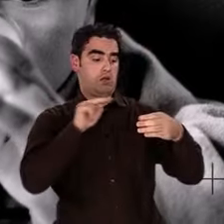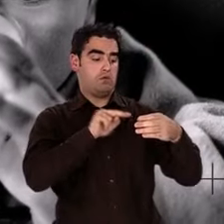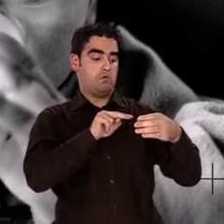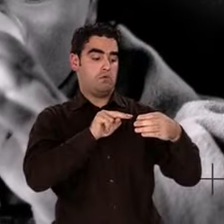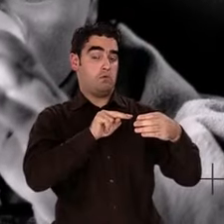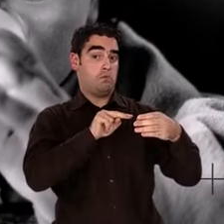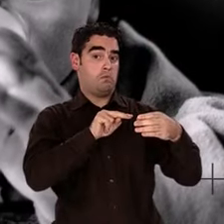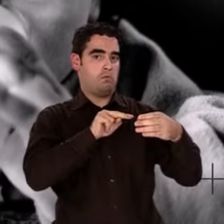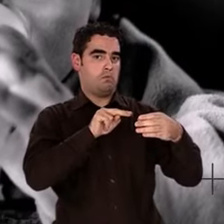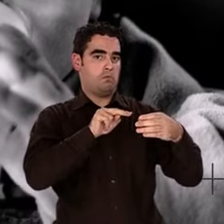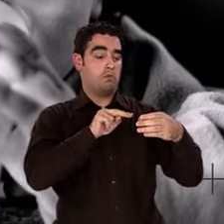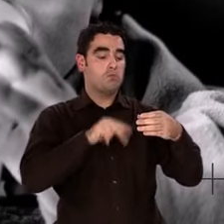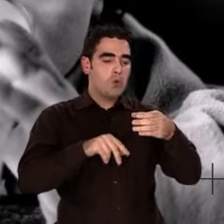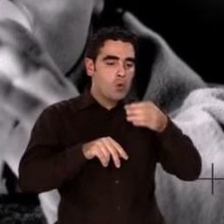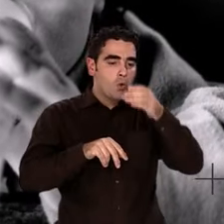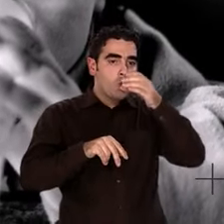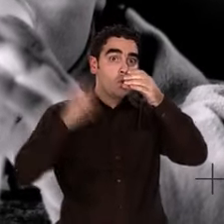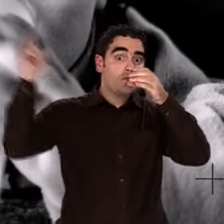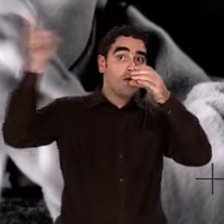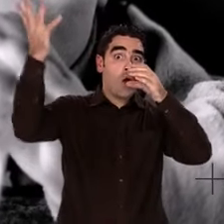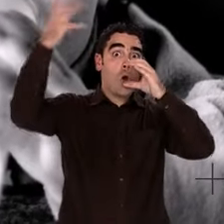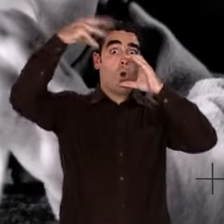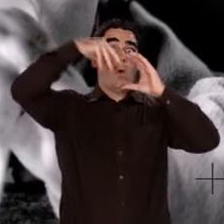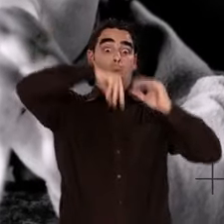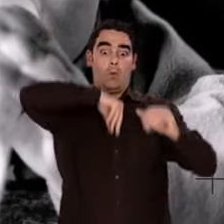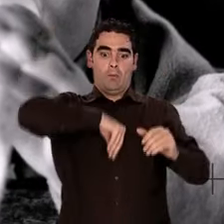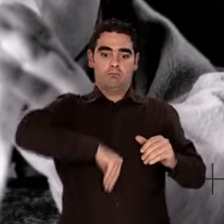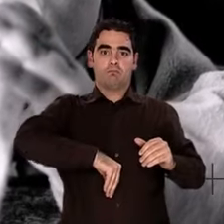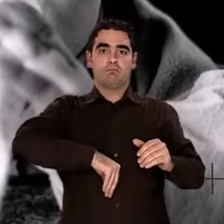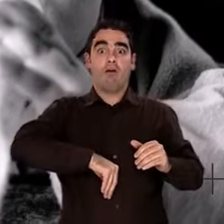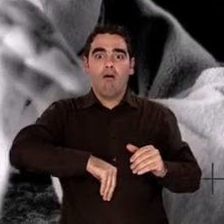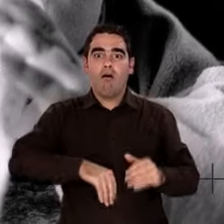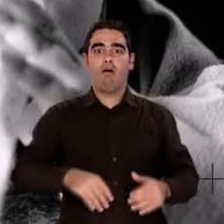Boire de l'eau, c'est comme boire un peu d'aube de l'Univers,